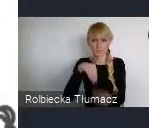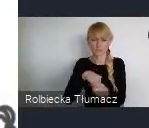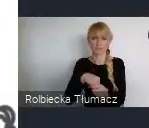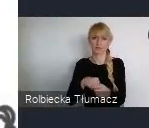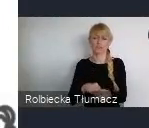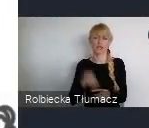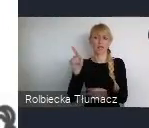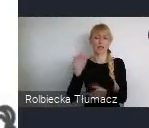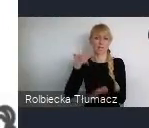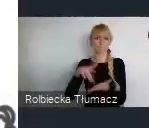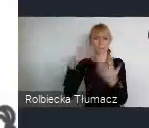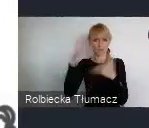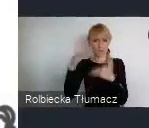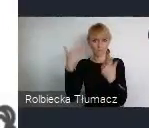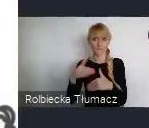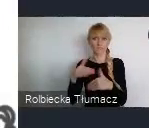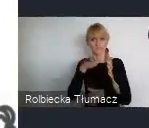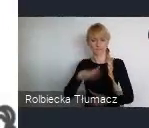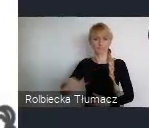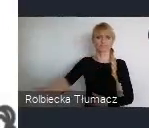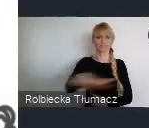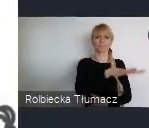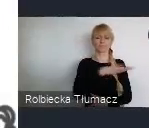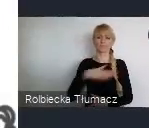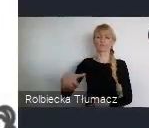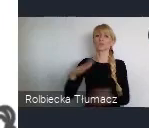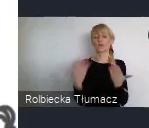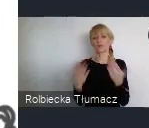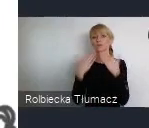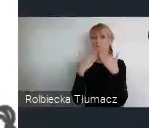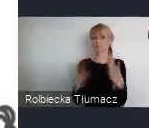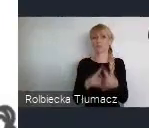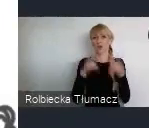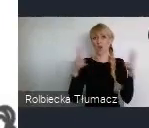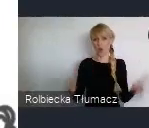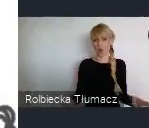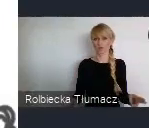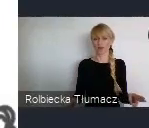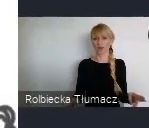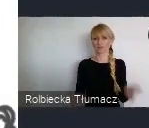Które powstawały w całym naszym regionie zawdzięczamy temu okresowi. Między innymi Spodek, który jest takim symbolem